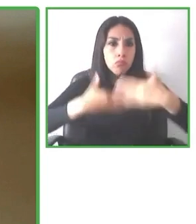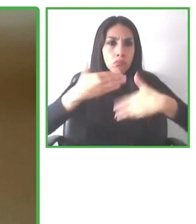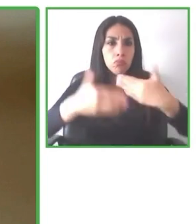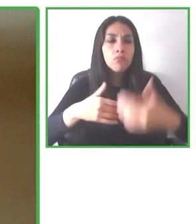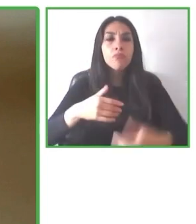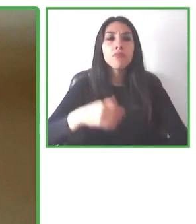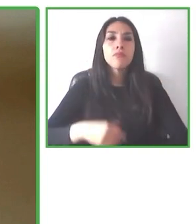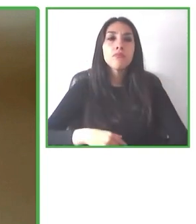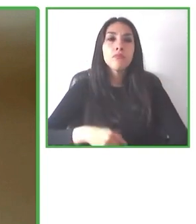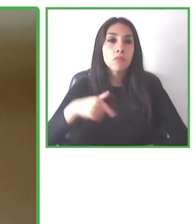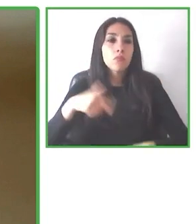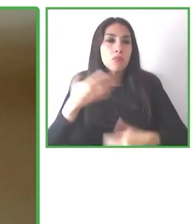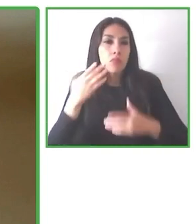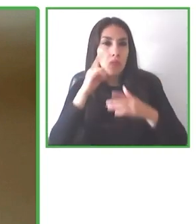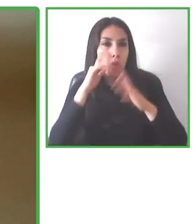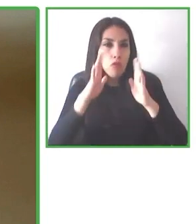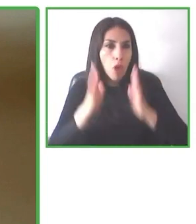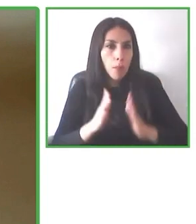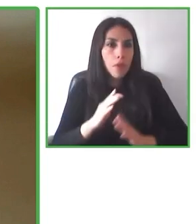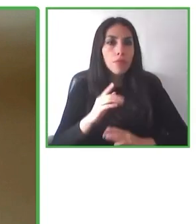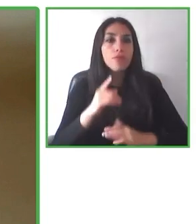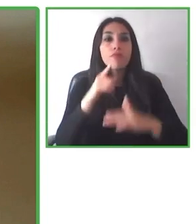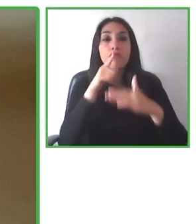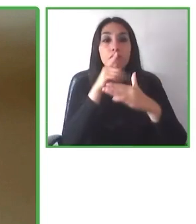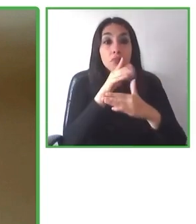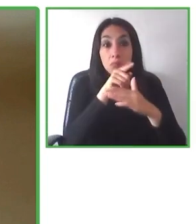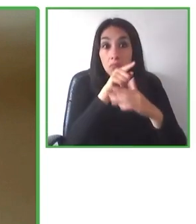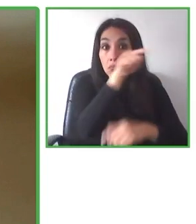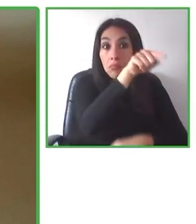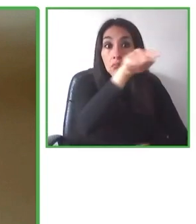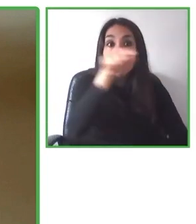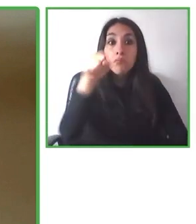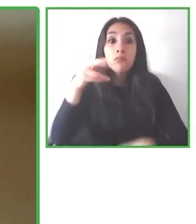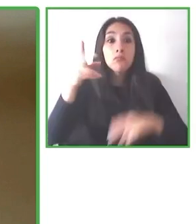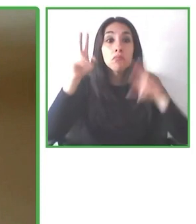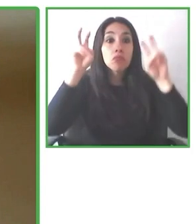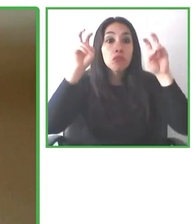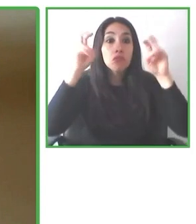accesibilidad a lo largo de todo el mundo, van a los distintos lugares, a los distintos